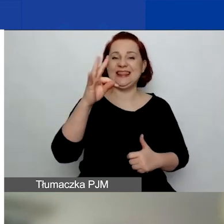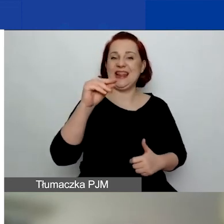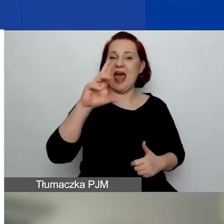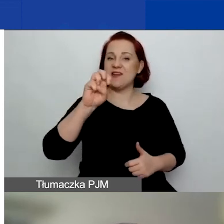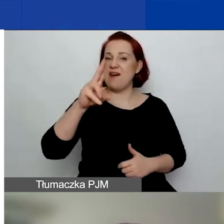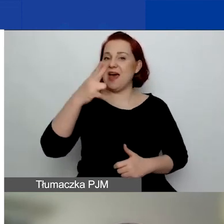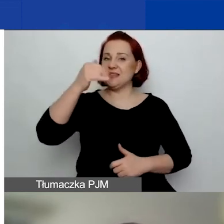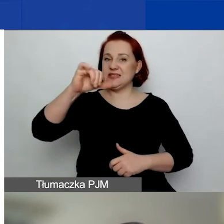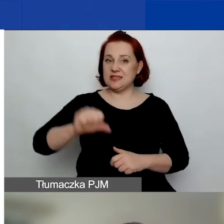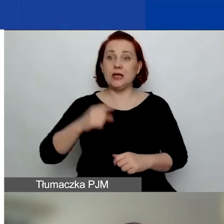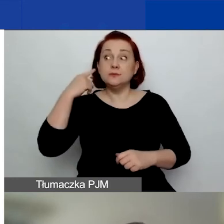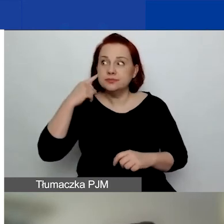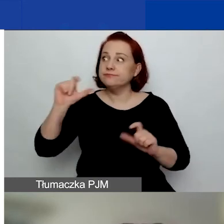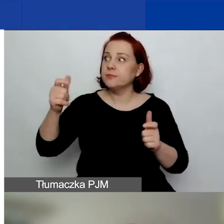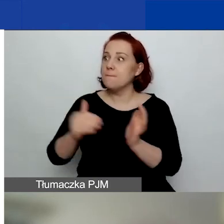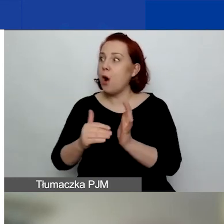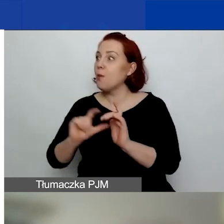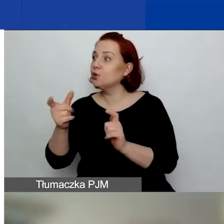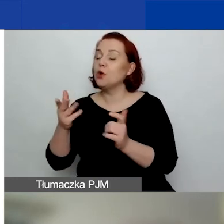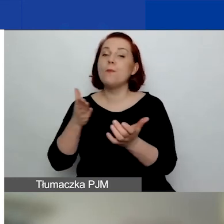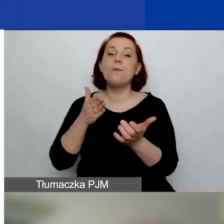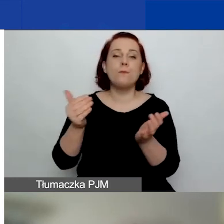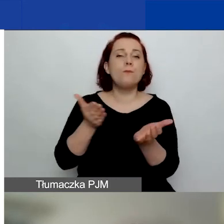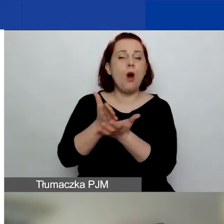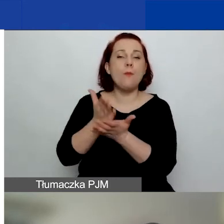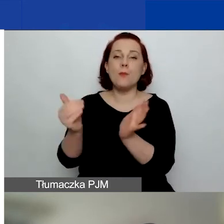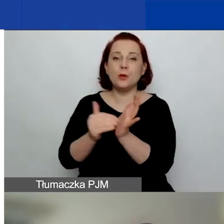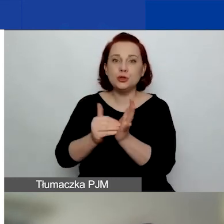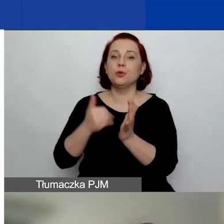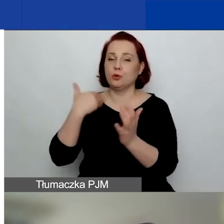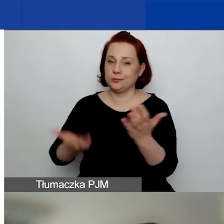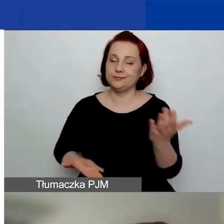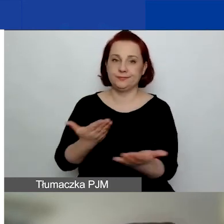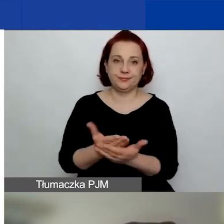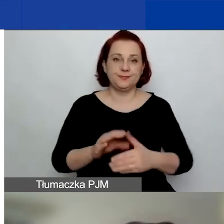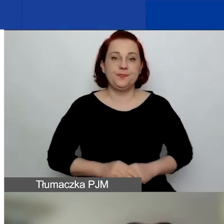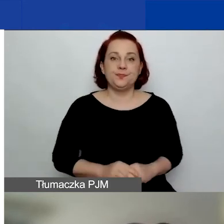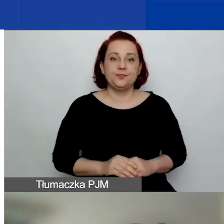ale nie są rozstrzygnięte do końca wyniki. Pewnie część z państwa również o tym wie.